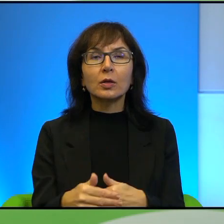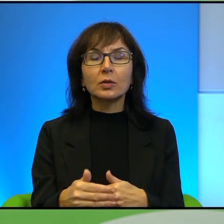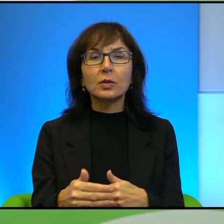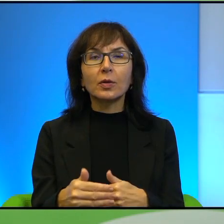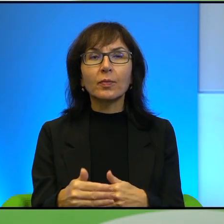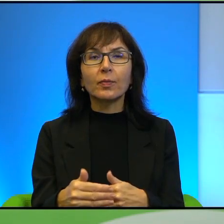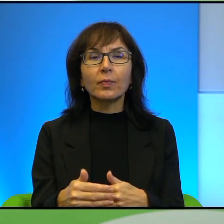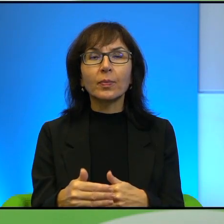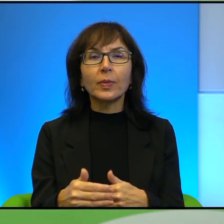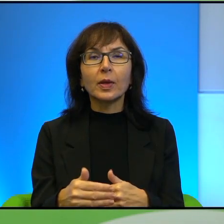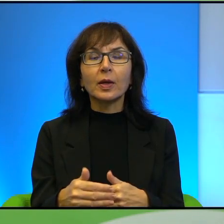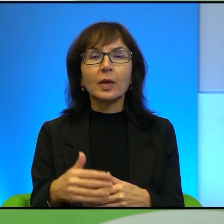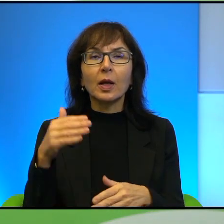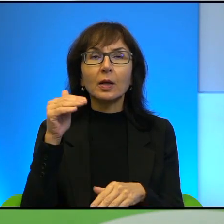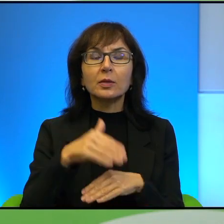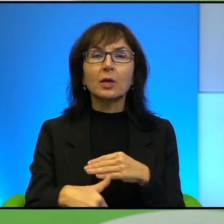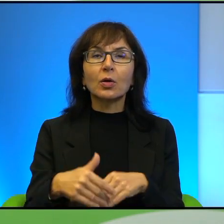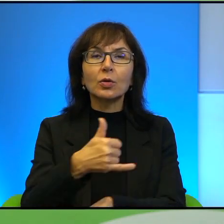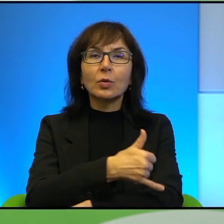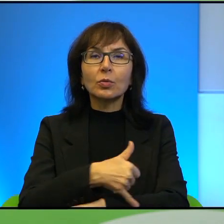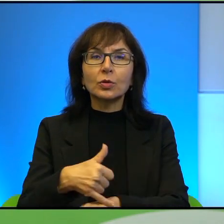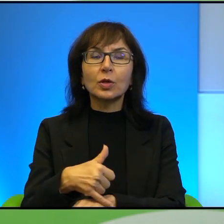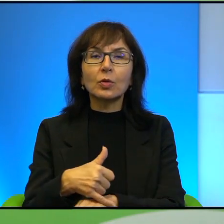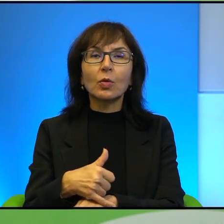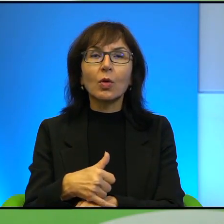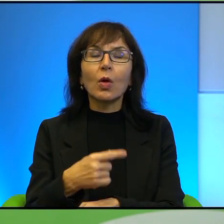Na samym zachodnim brzegu mamy, wymienia Pan kilkadziesiąt większych